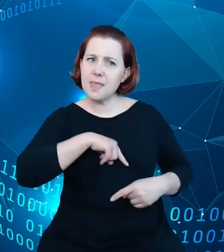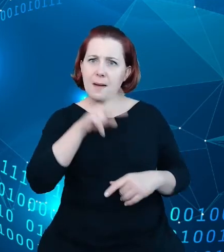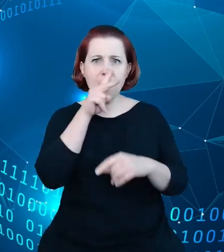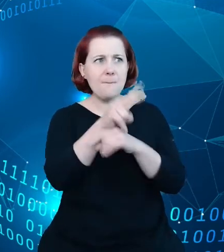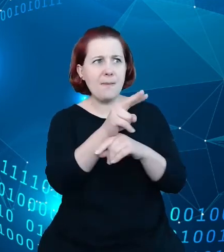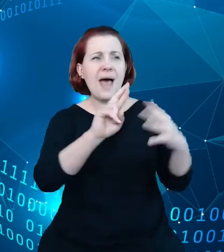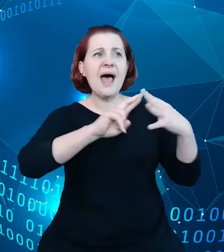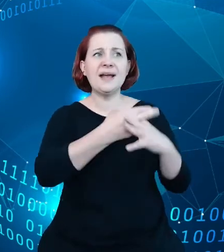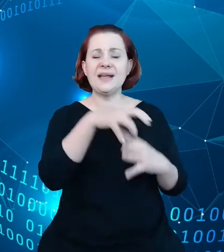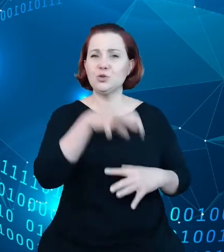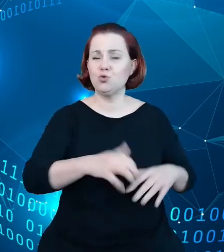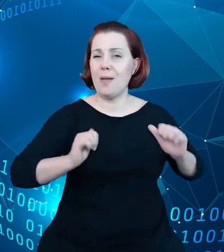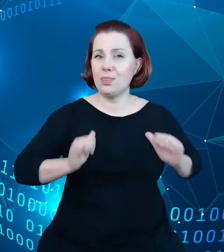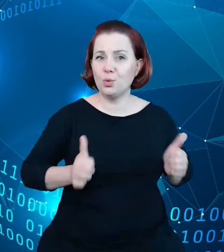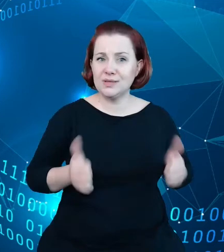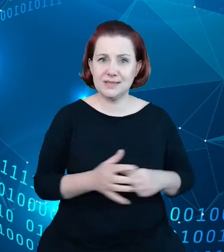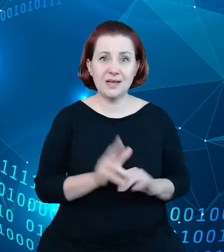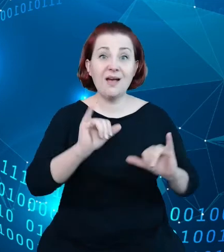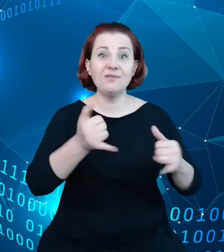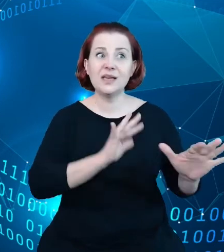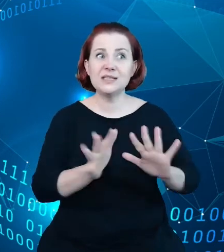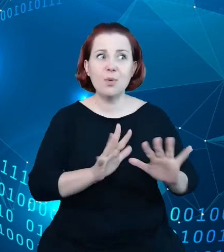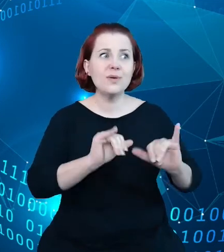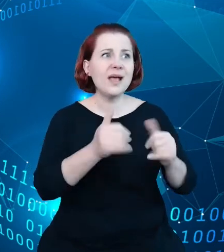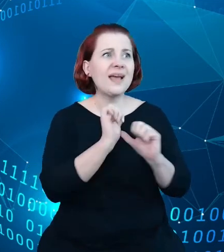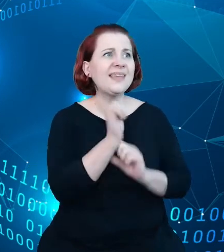jaki sposób, jaką jakość, jakie znaczenie mają te dane.